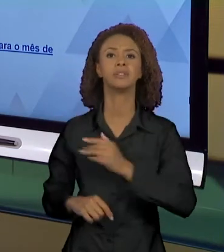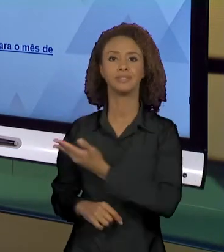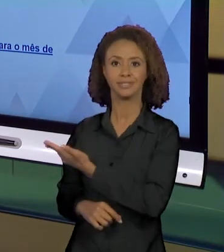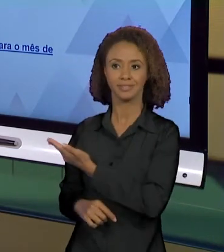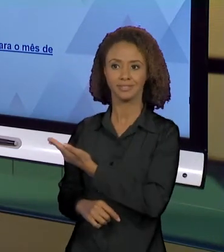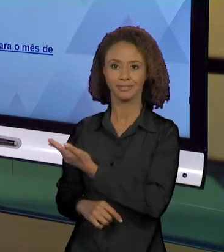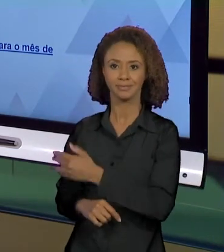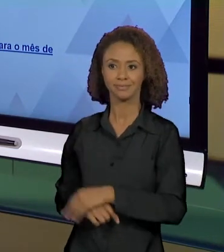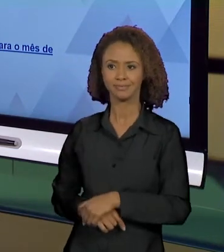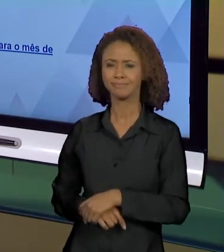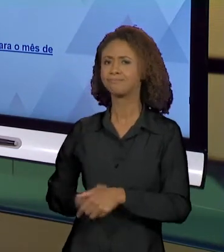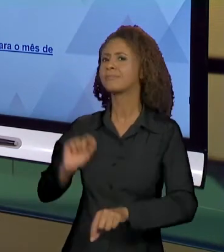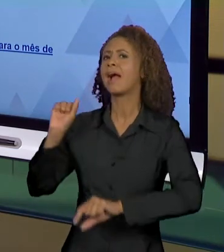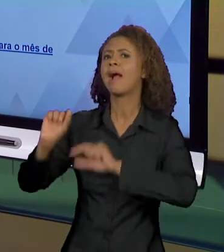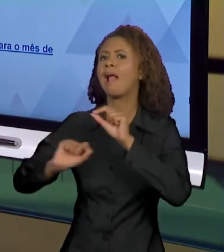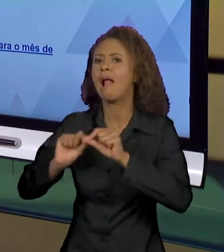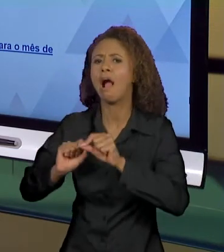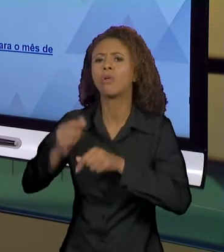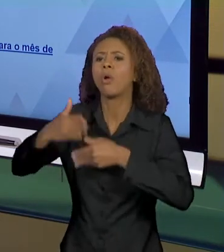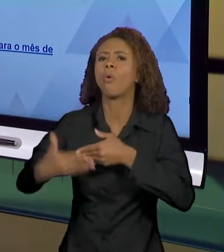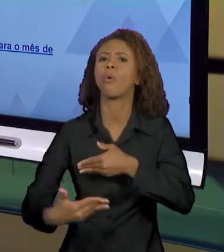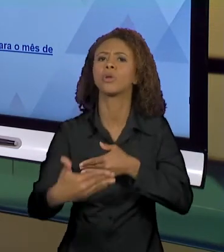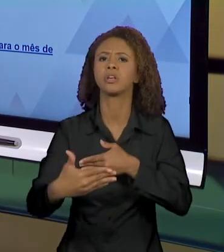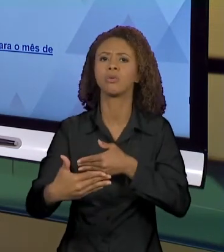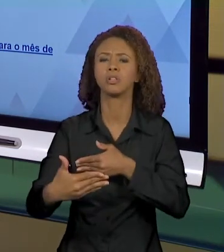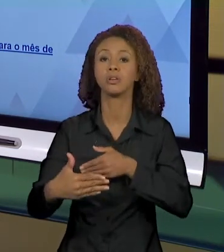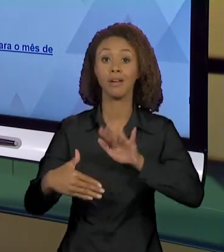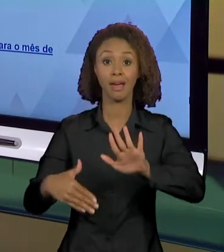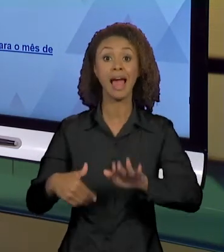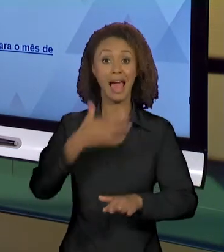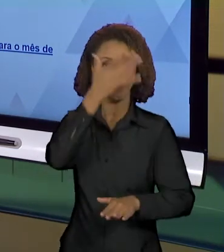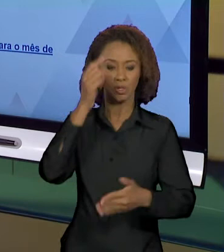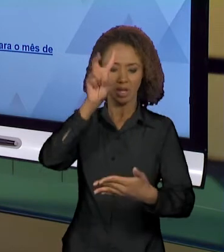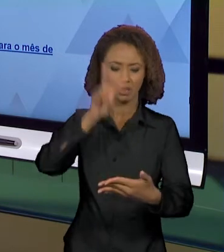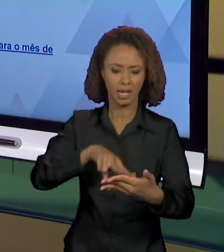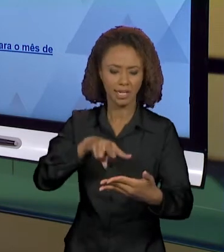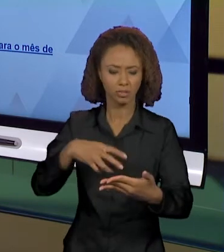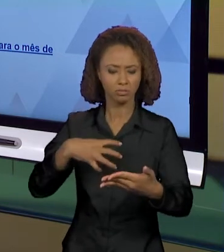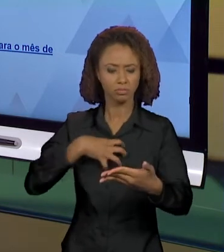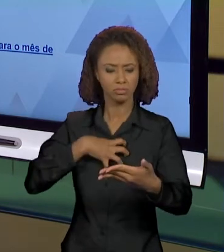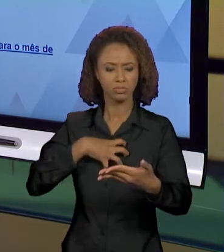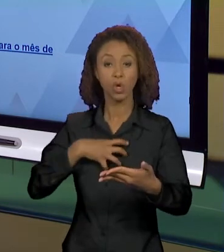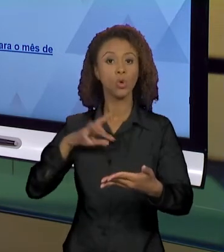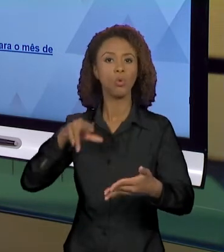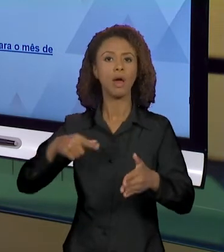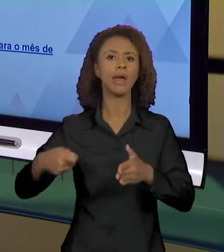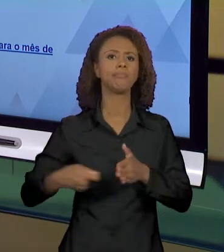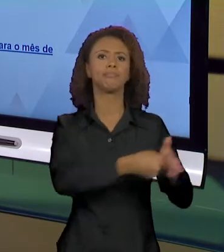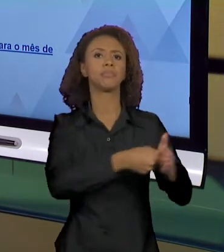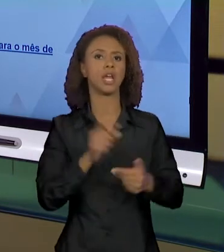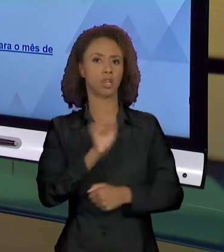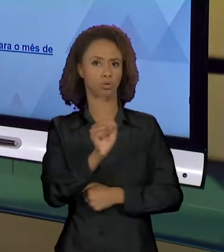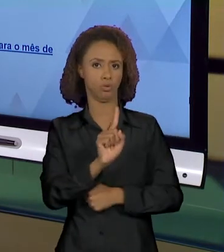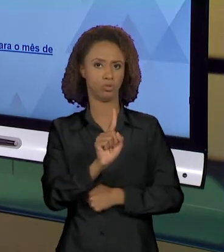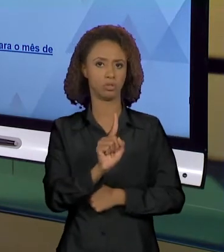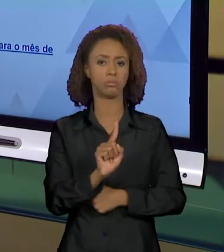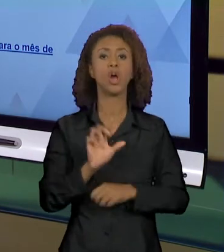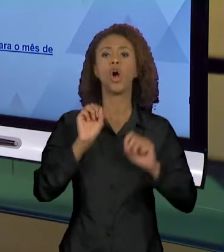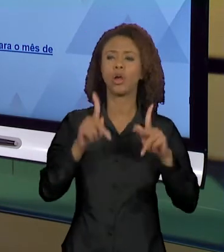CAUSAS E CONSEQUÊNCIAS NÃO DÁ PARA O LEITOR UM EFEITO DE DENÚNCIA. TÁ, O QUE CAUSOU. TUDO BEM.